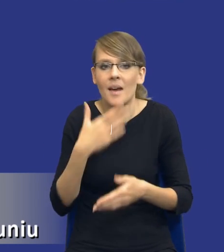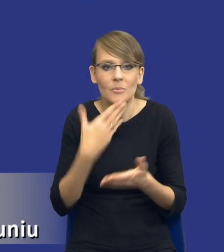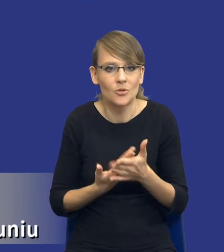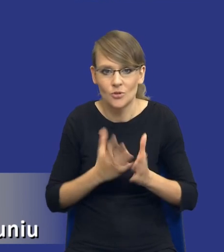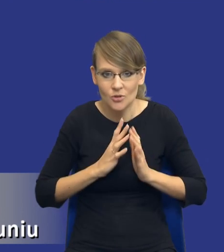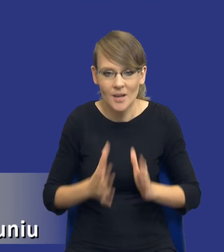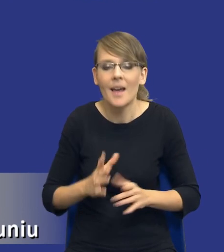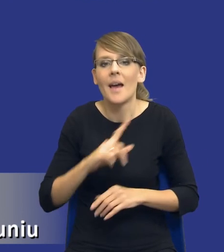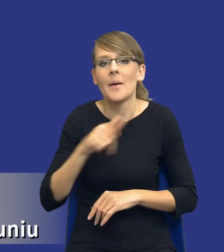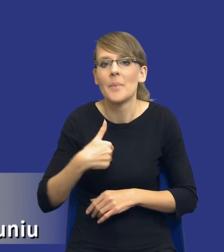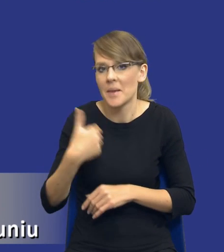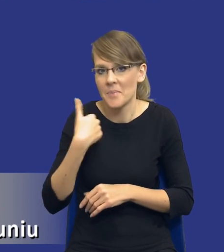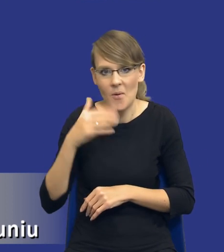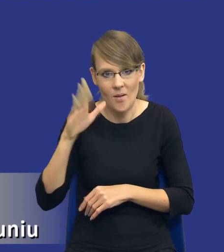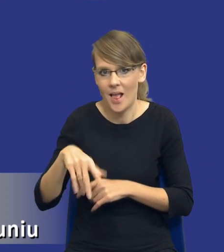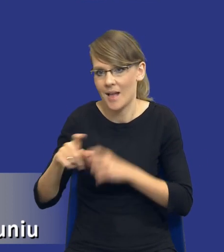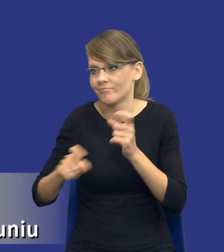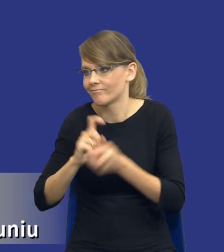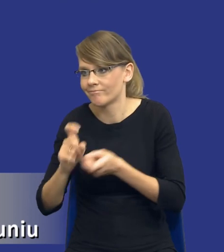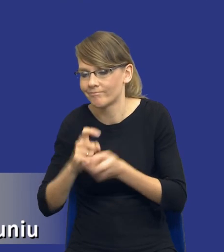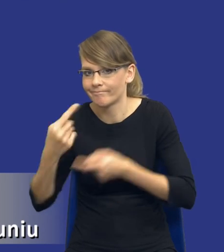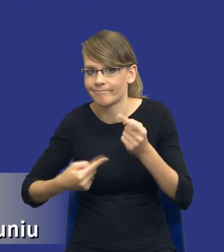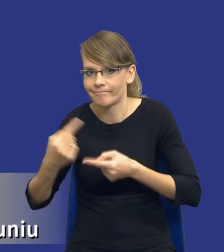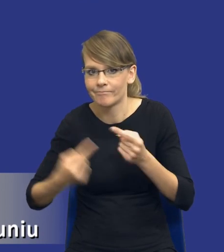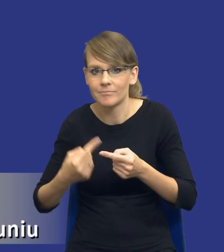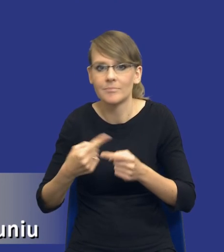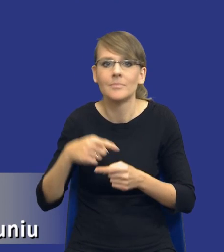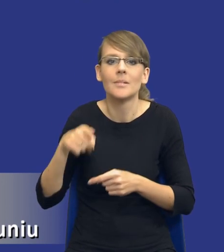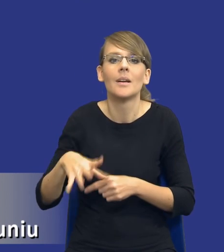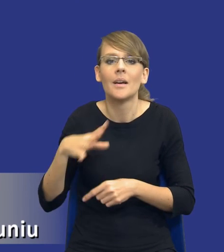spieraliśmy się na łonie Rady Zamówień Publicznych o to